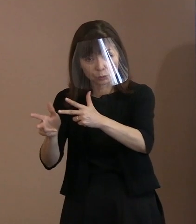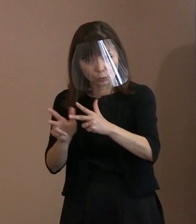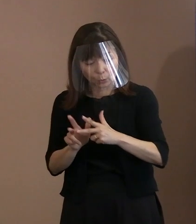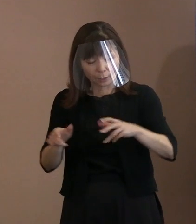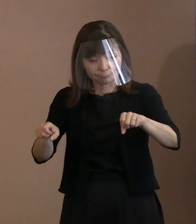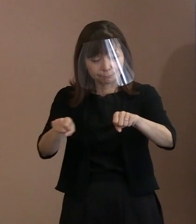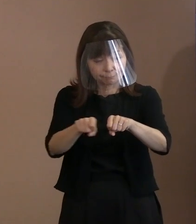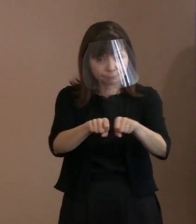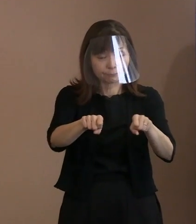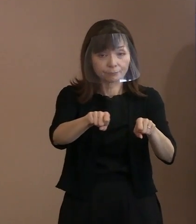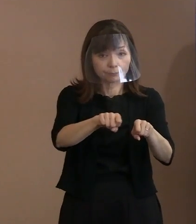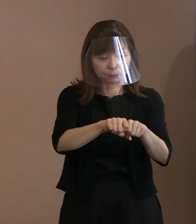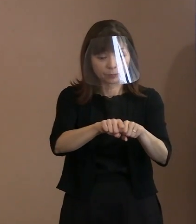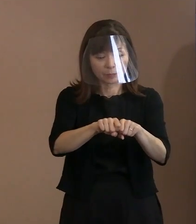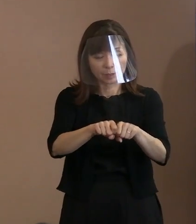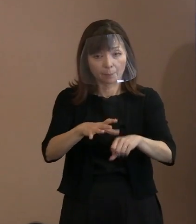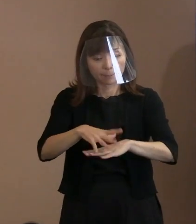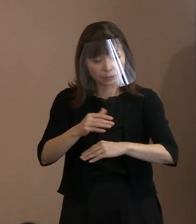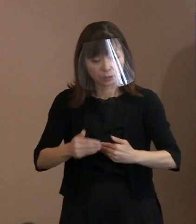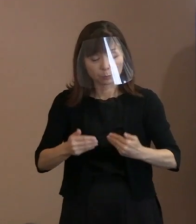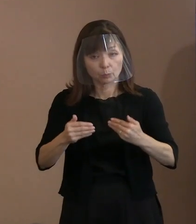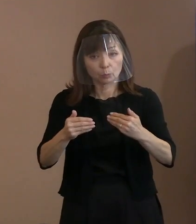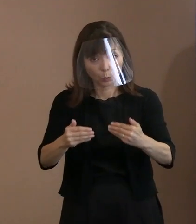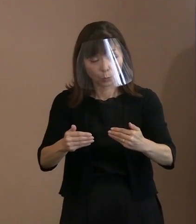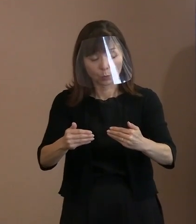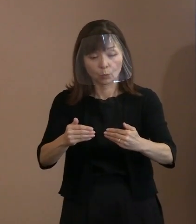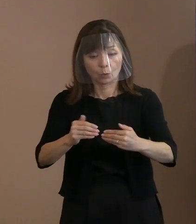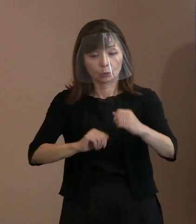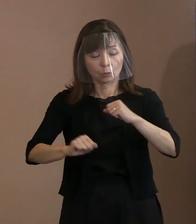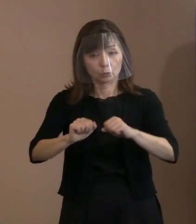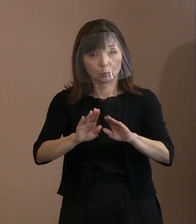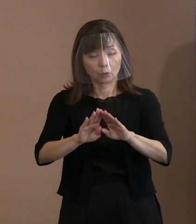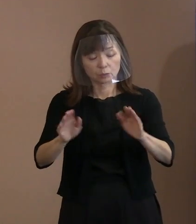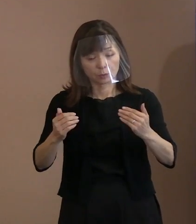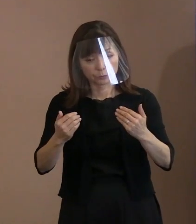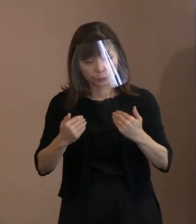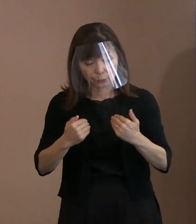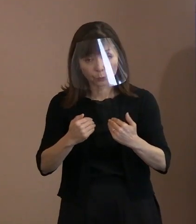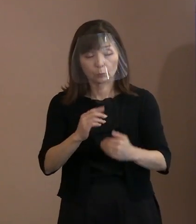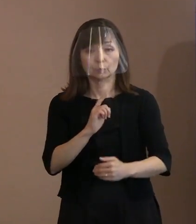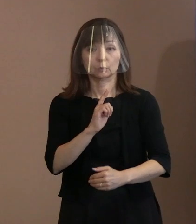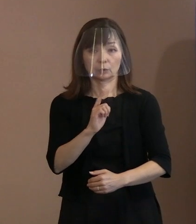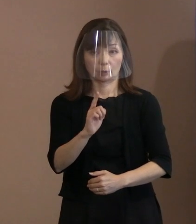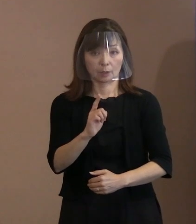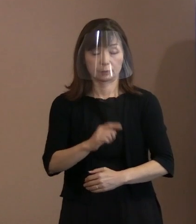こういった行動をとるべきだ というふうに訴えます｡ そのためにも､